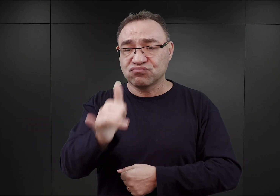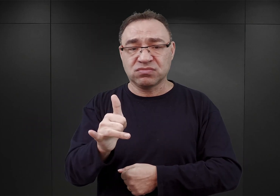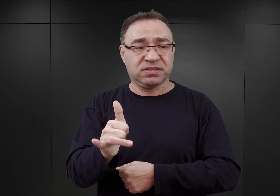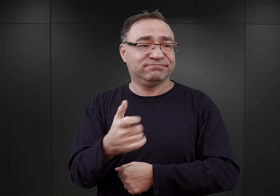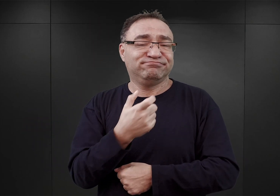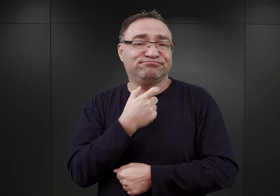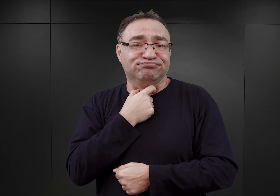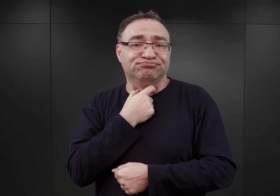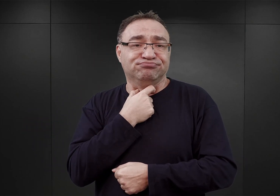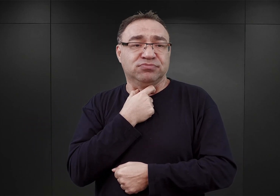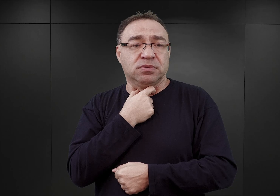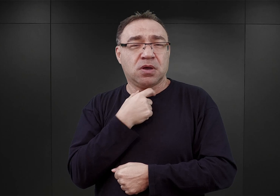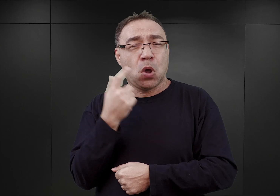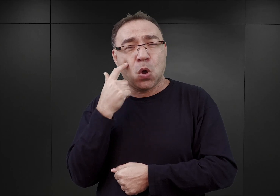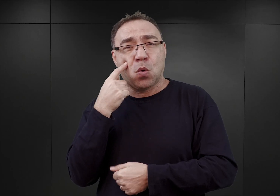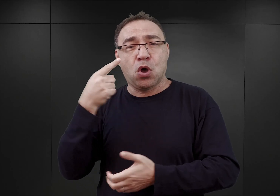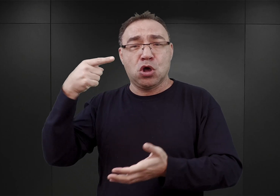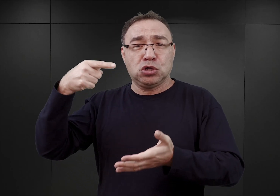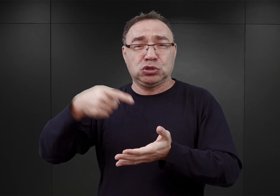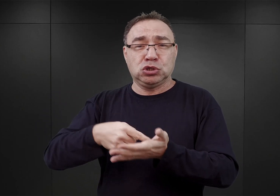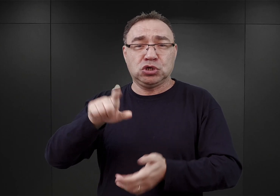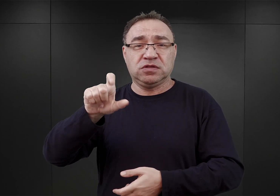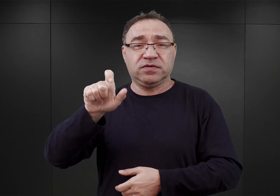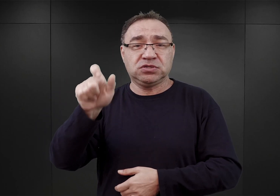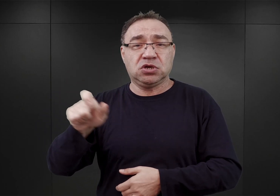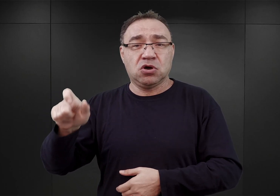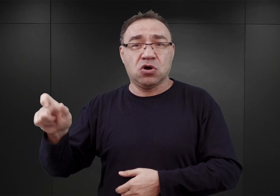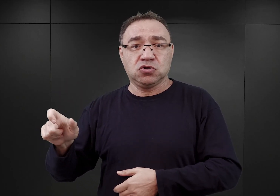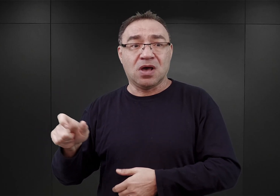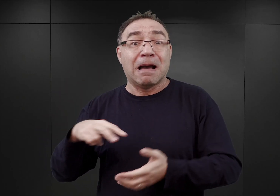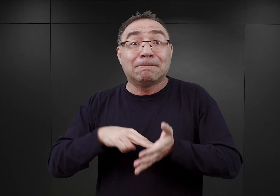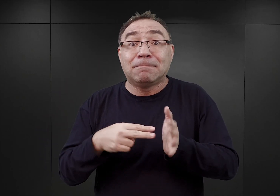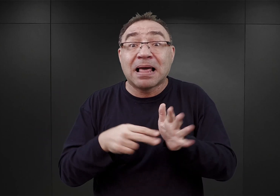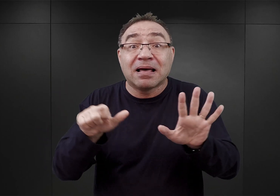Przebywało tam już ponad 1200 osób, czyli dwukrotnie więcej niż zwykle,